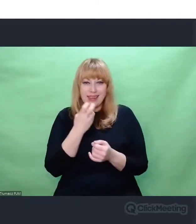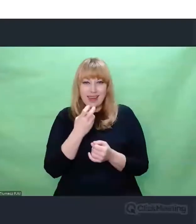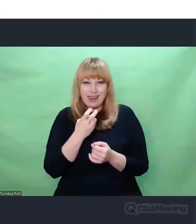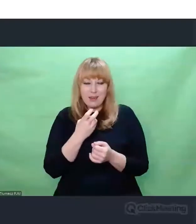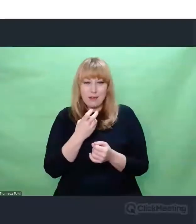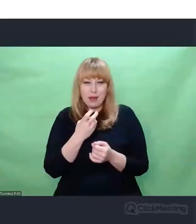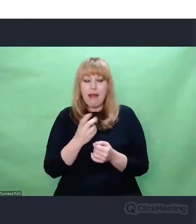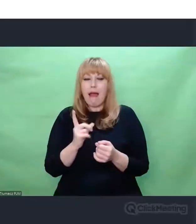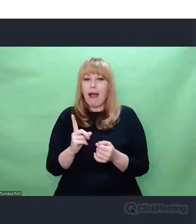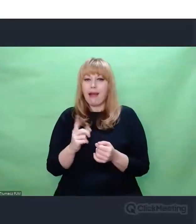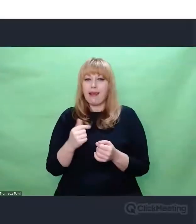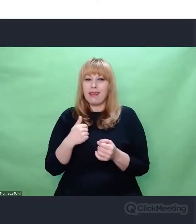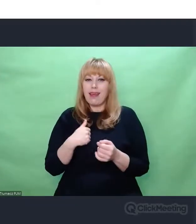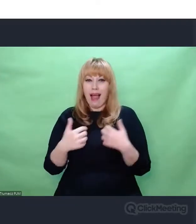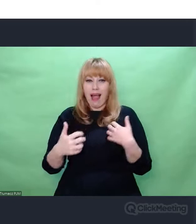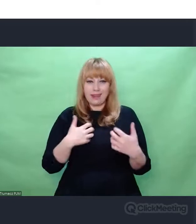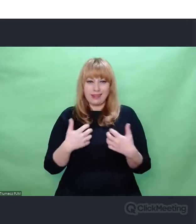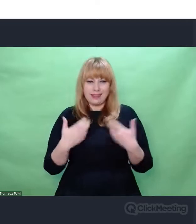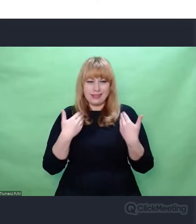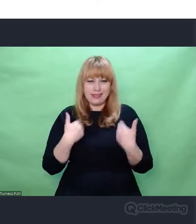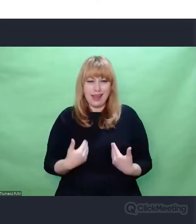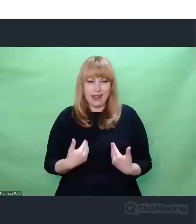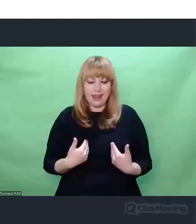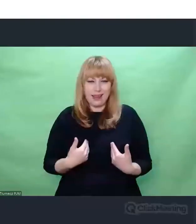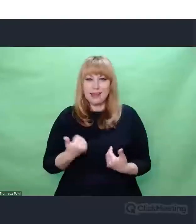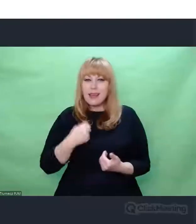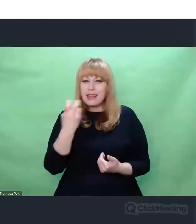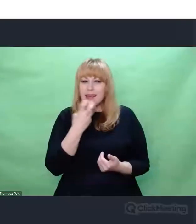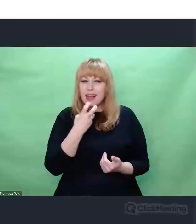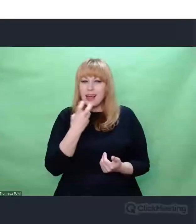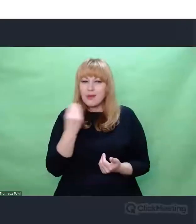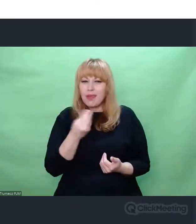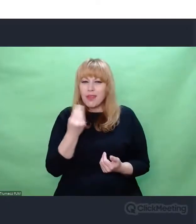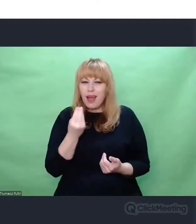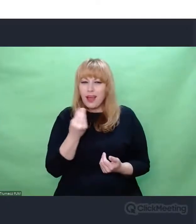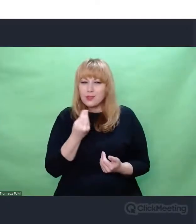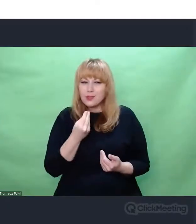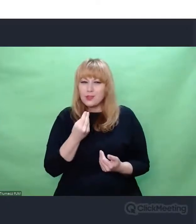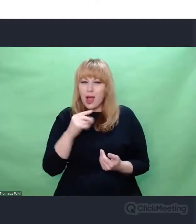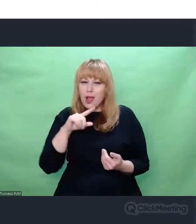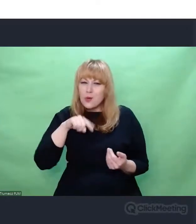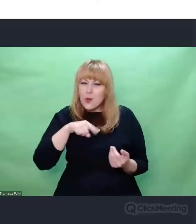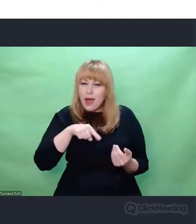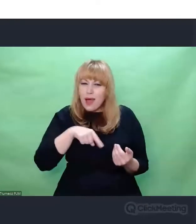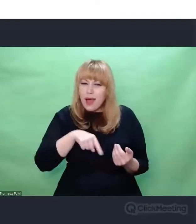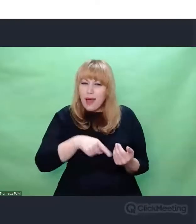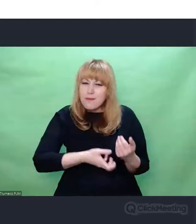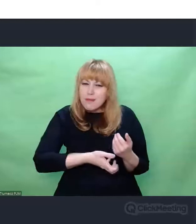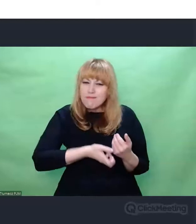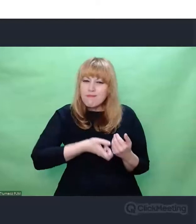interesuje coś zupełnie innego, coś głębszego. Jakkolwiek te aspekty, o których wspomniałem,